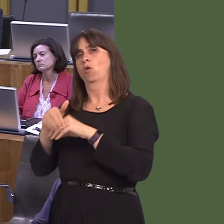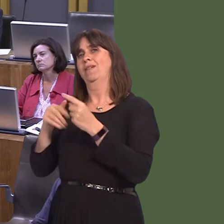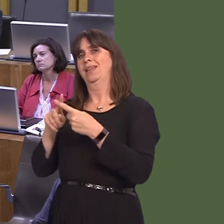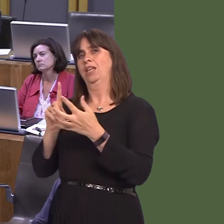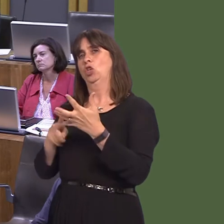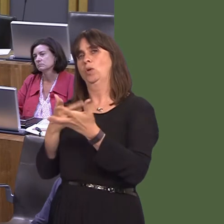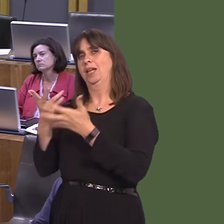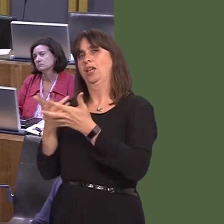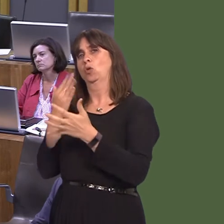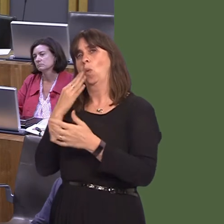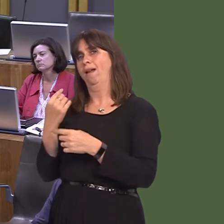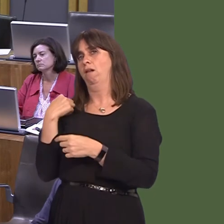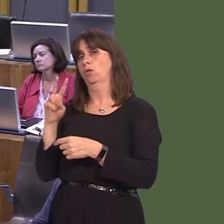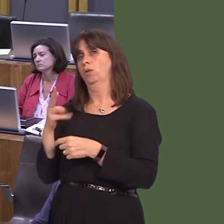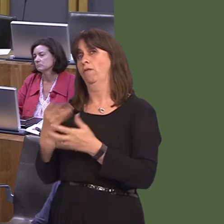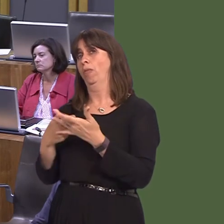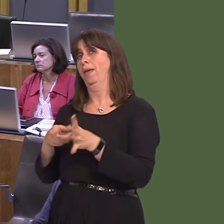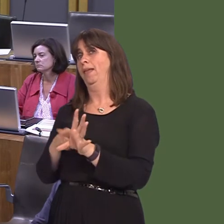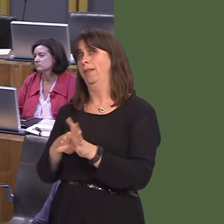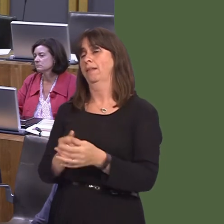on 24 May. Lynne Neagle AM: Thank you. I'm sure that